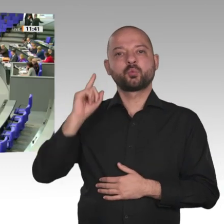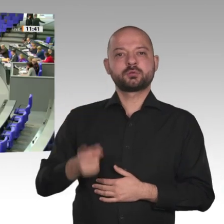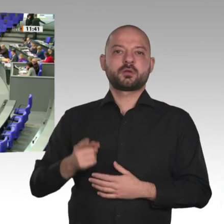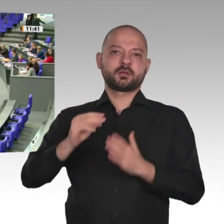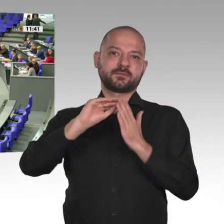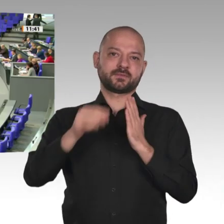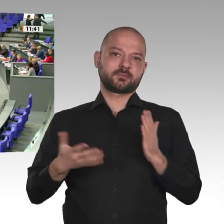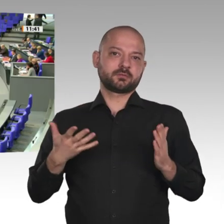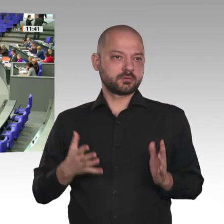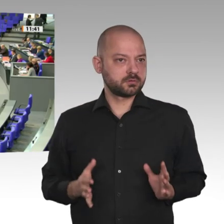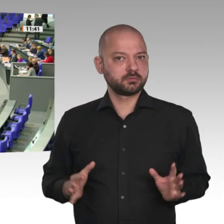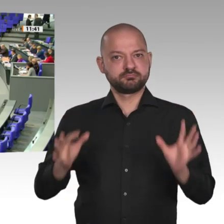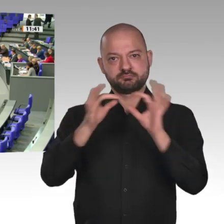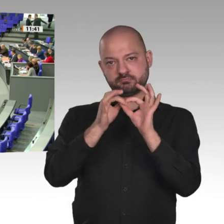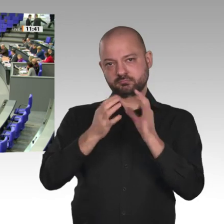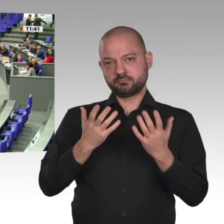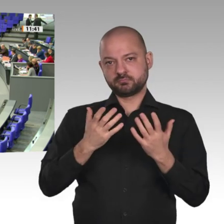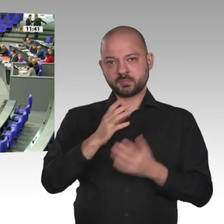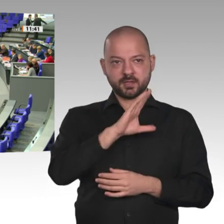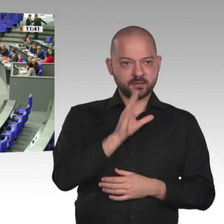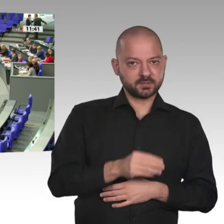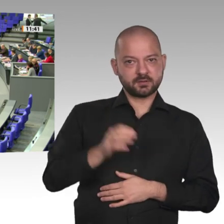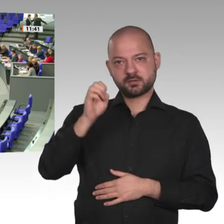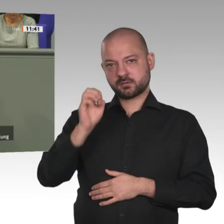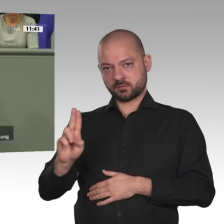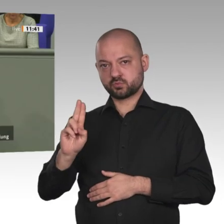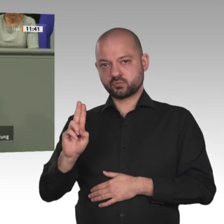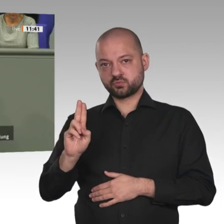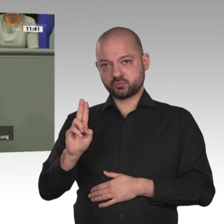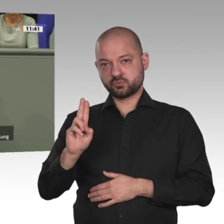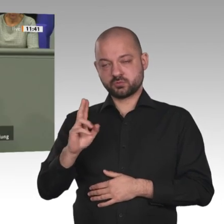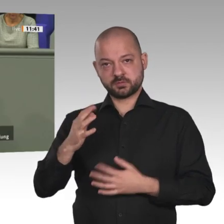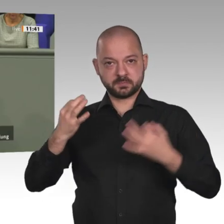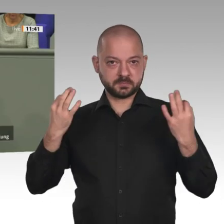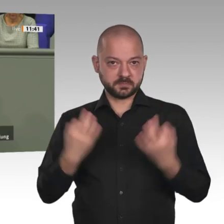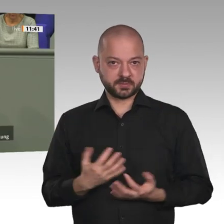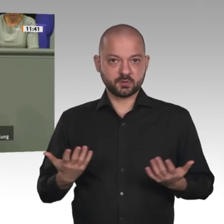Wir brauchen eine neue partnerschaftliche Zusammenarbeit. Dazu sind sechs Schwerpunkte